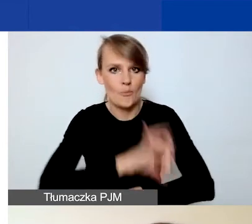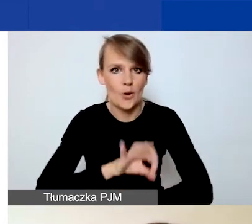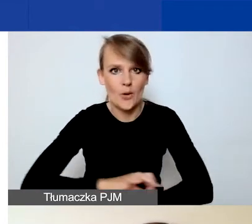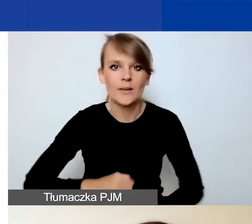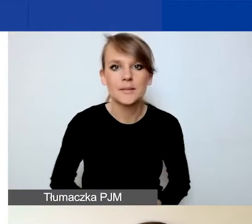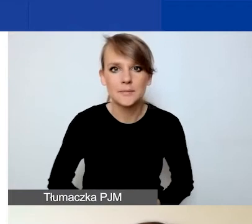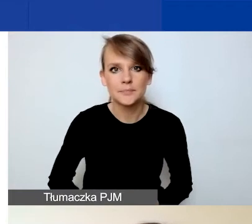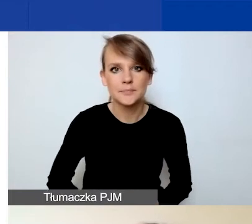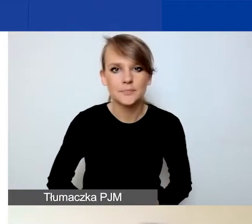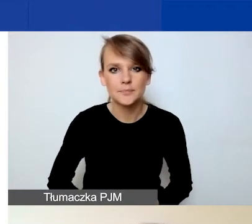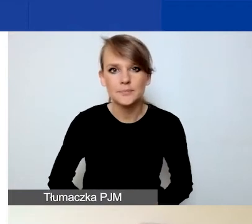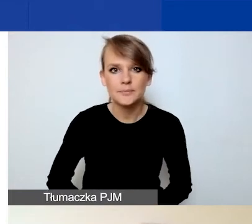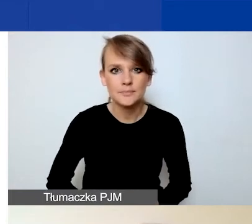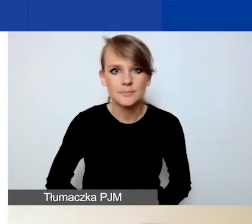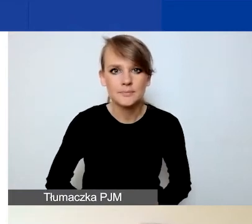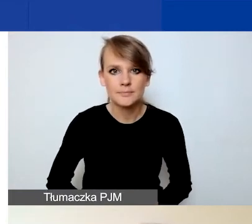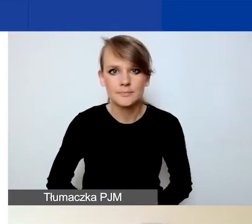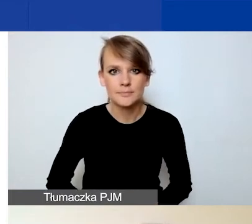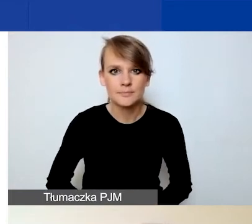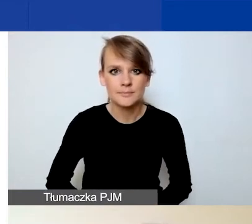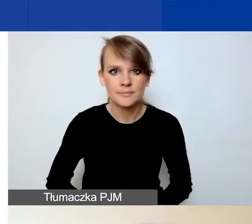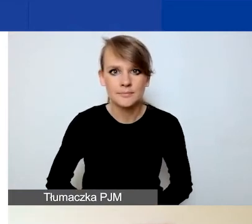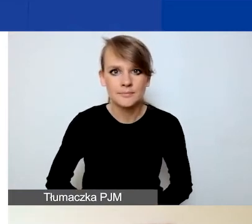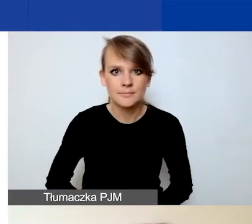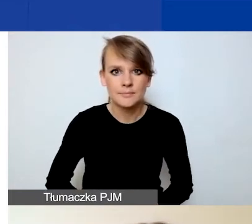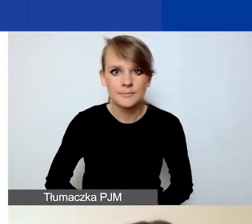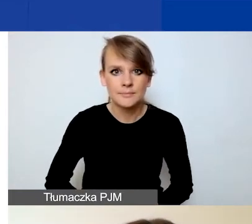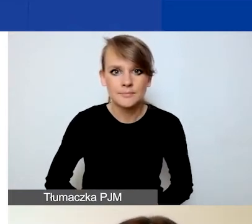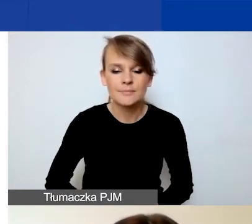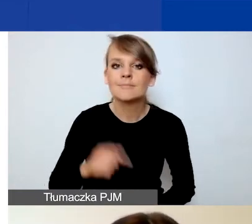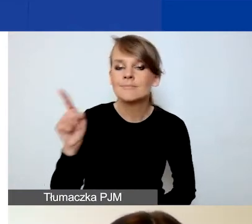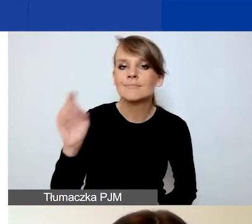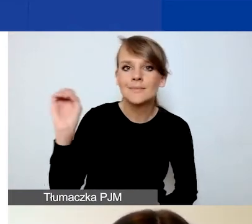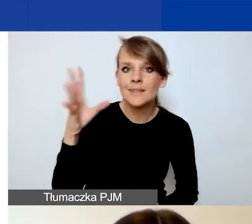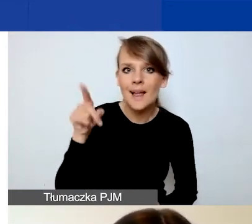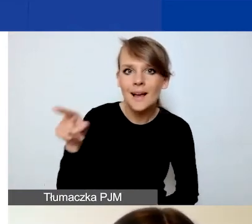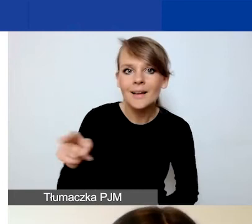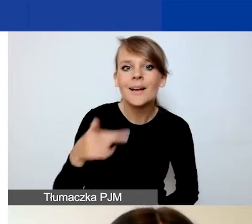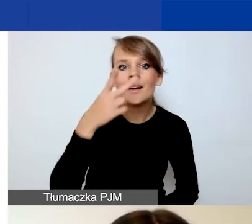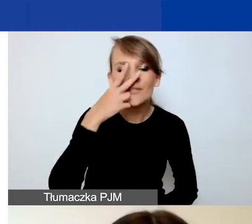I tu na slajdzie widzą państwo zrzut z ekranu.